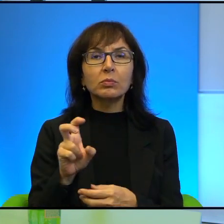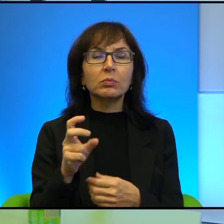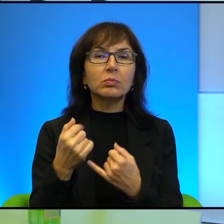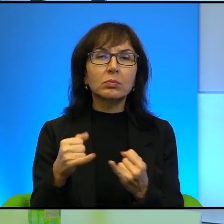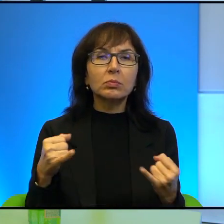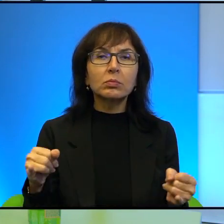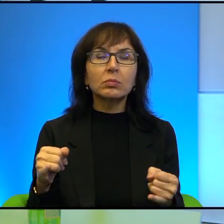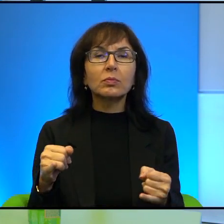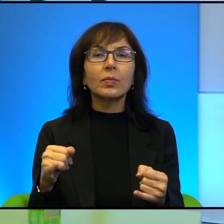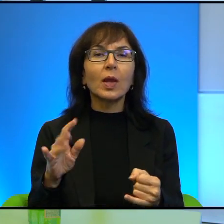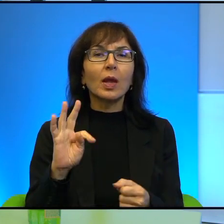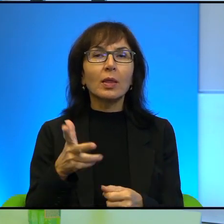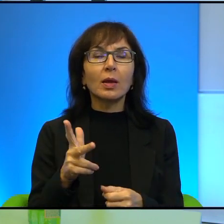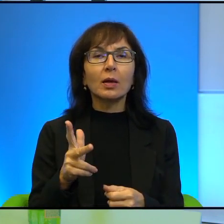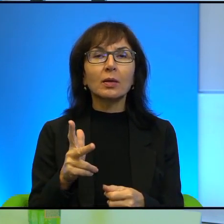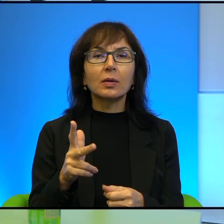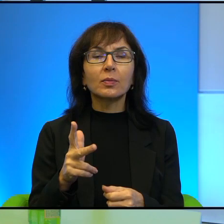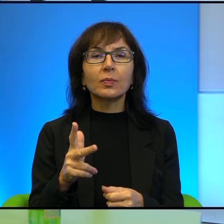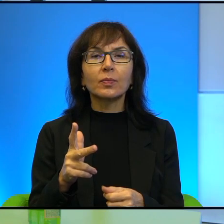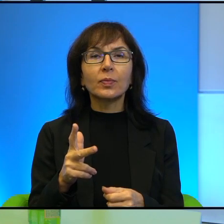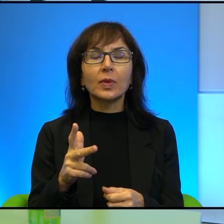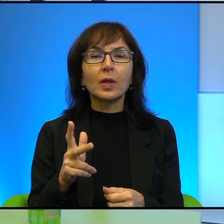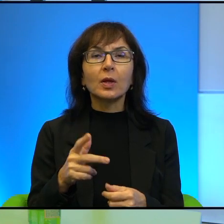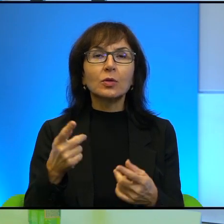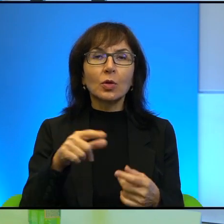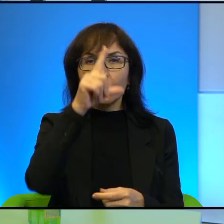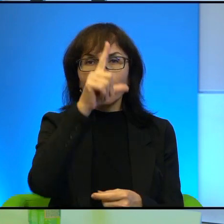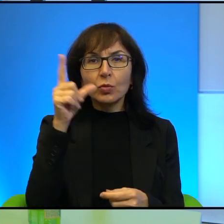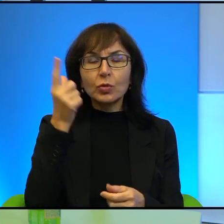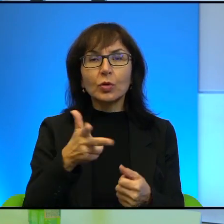Generalnie chyba tak, (niewyraźne) o ludziach, których lubię, po pierwsze.